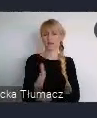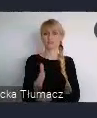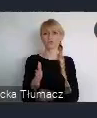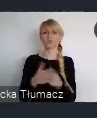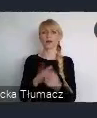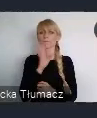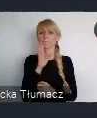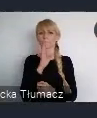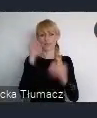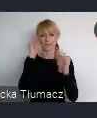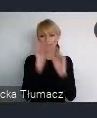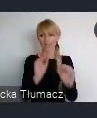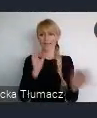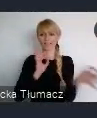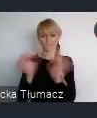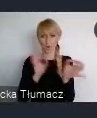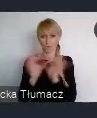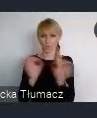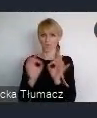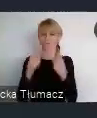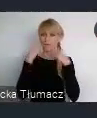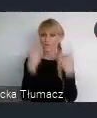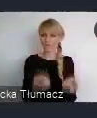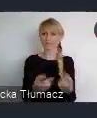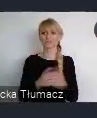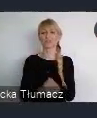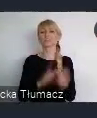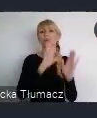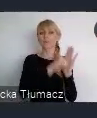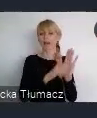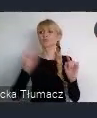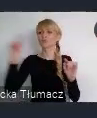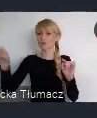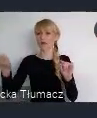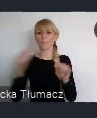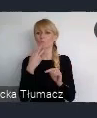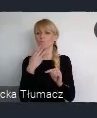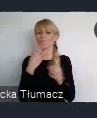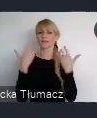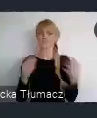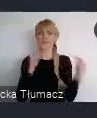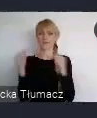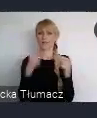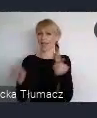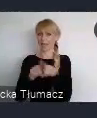Jeszcze przed sieciowaniem, czyli właśnie powiedzieć, że miasto stąd złosiło podobny temat. I może, może to jest pomysł żeby... bo będzie dużo większa szansa,